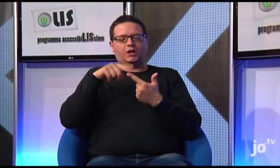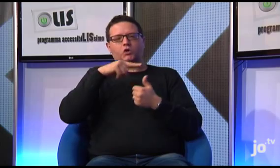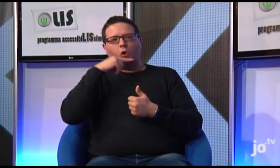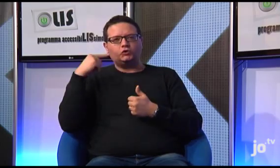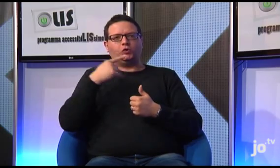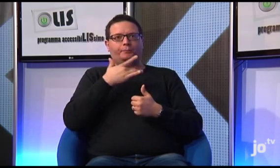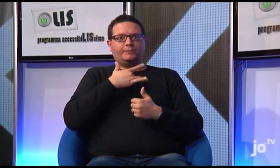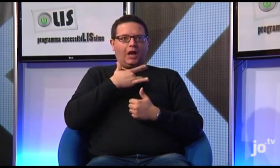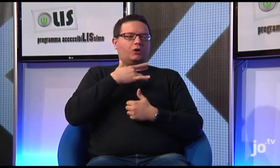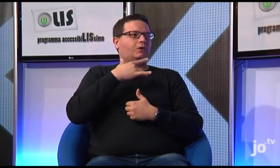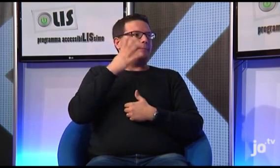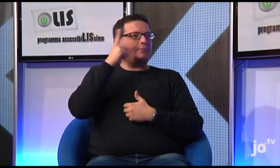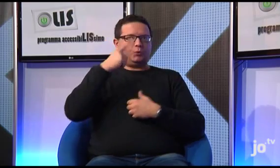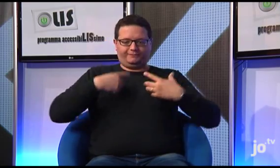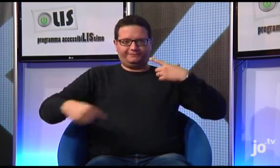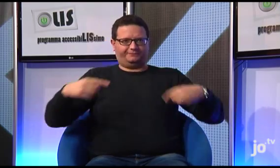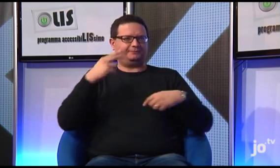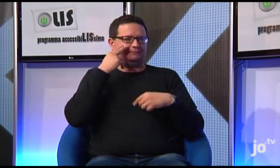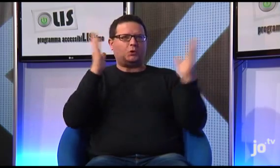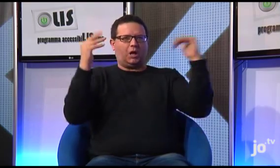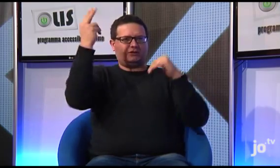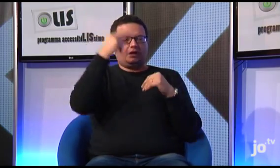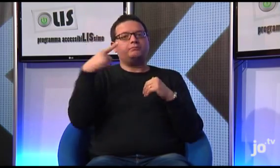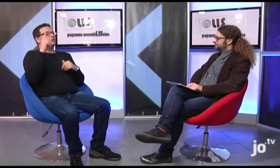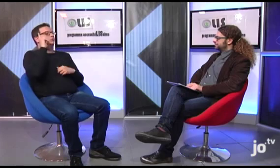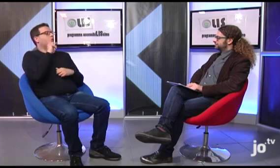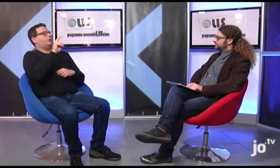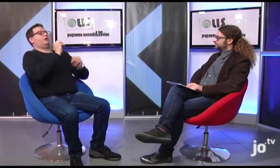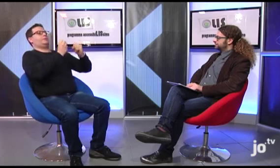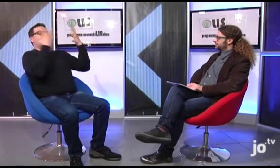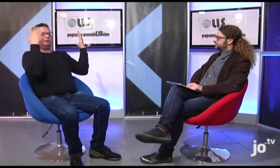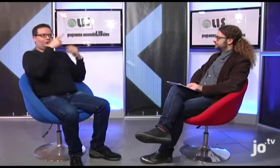Questa apparizione è stata poi oggetto di un dipinto che rappresenta Gesù